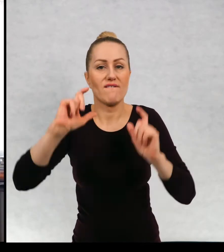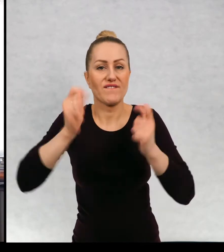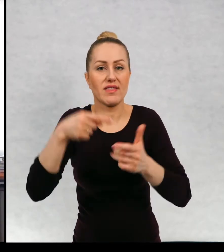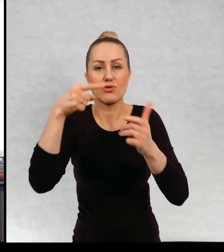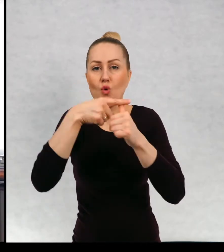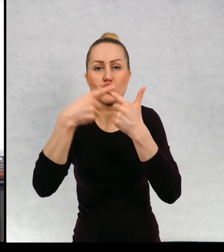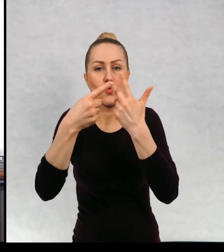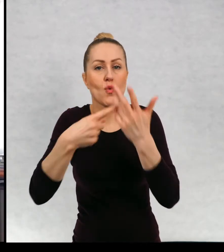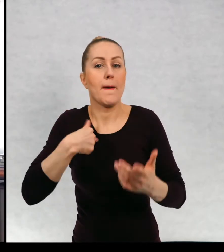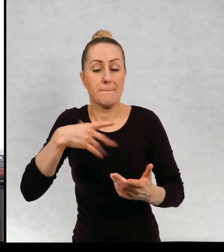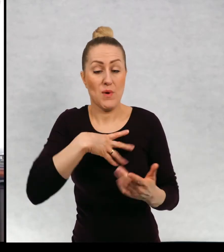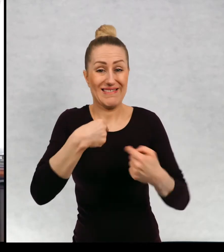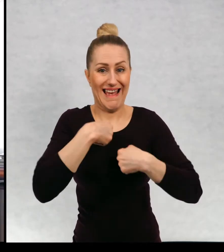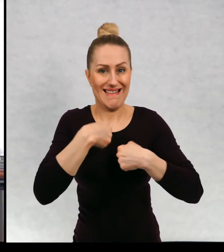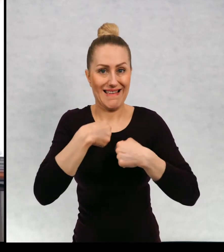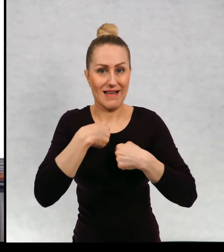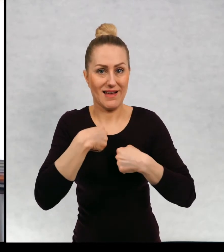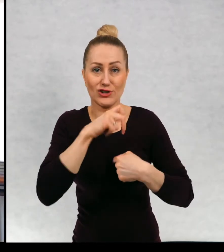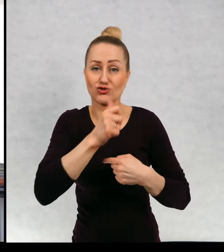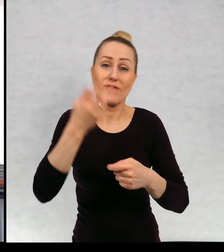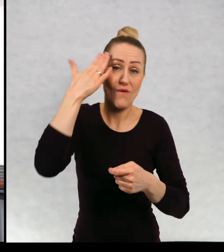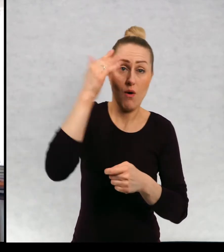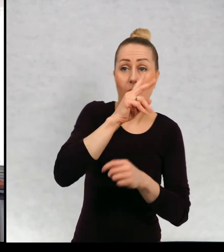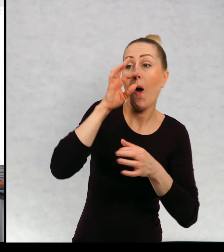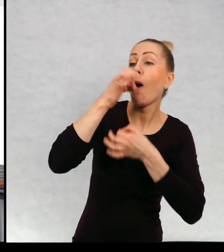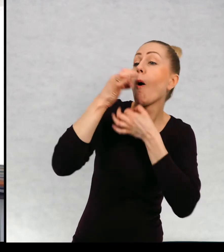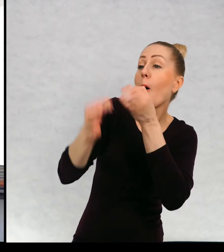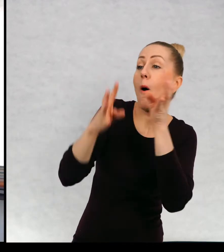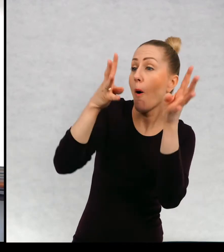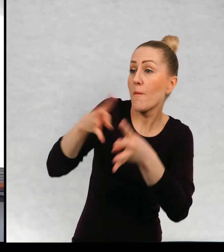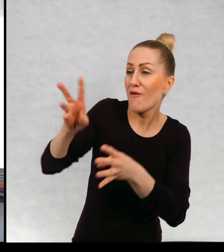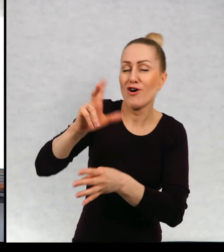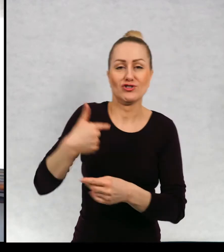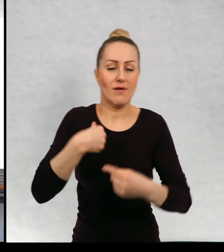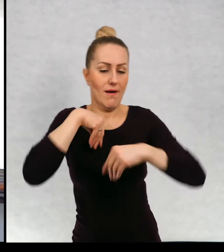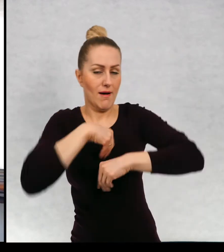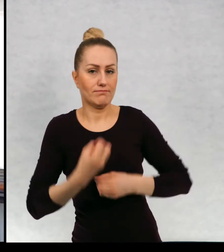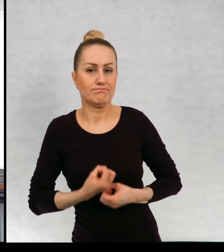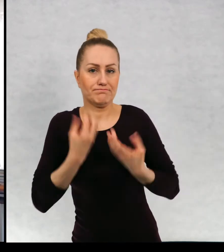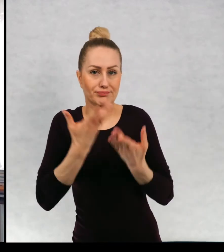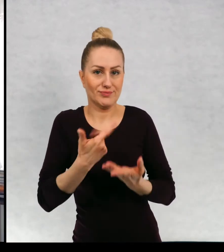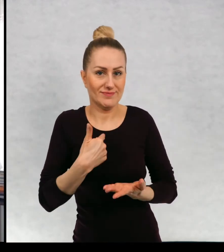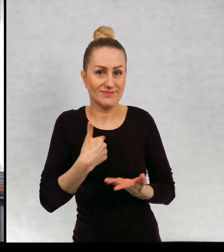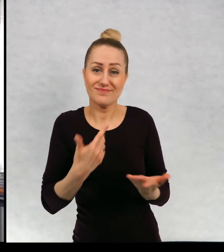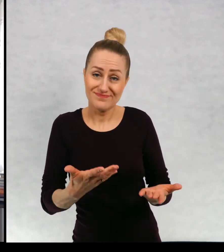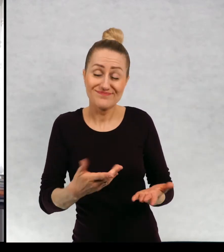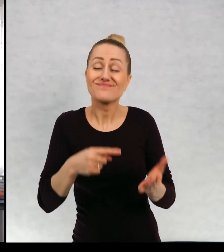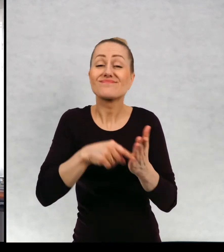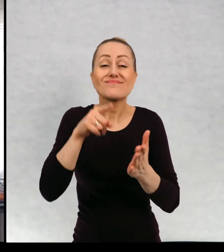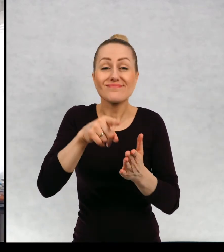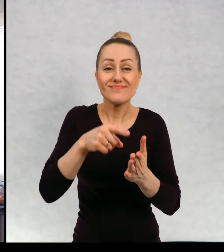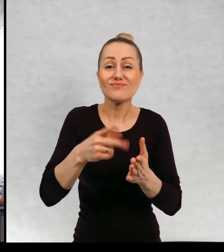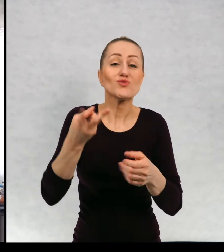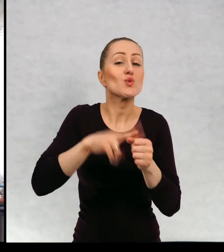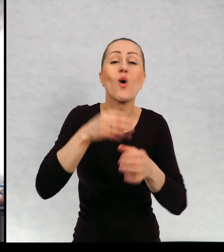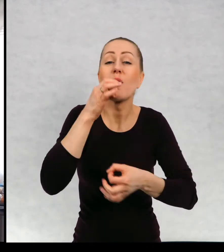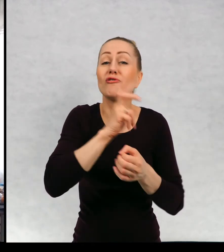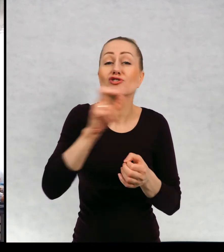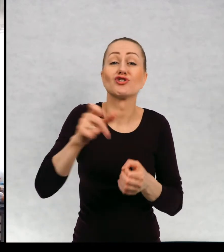zdarzyło mi się, no punkt narracji w ogóle decyduje o całej historii.